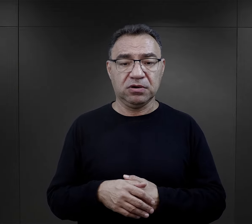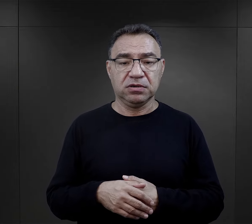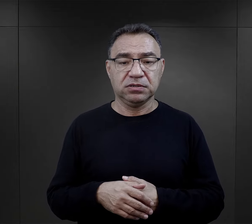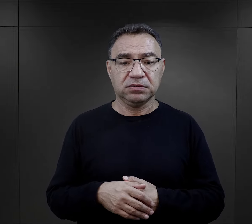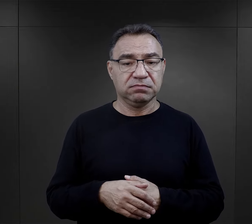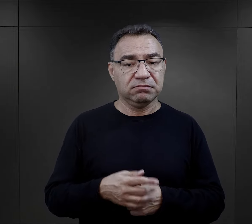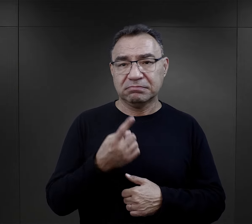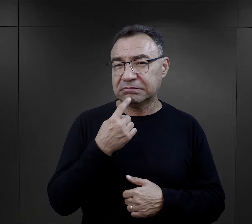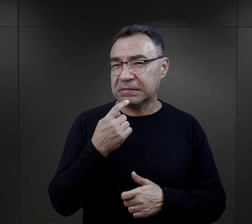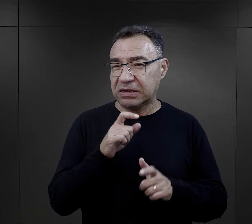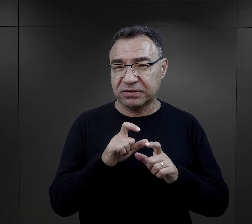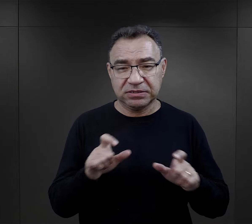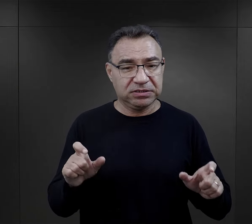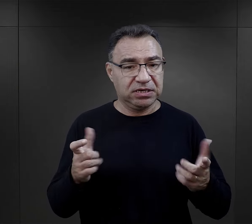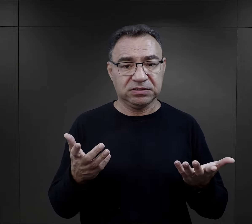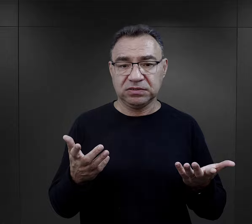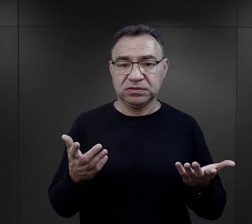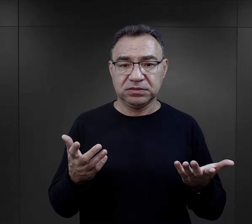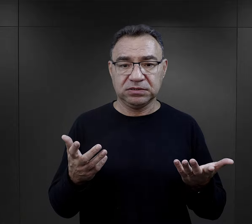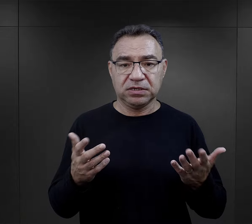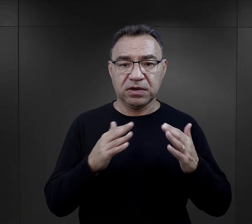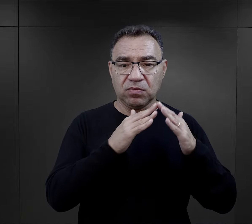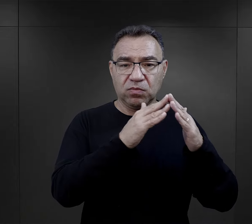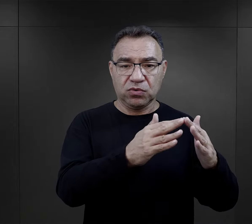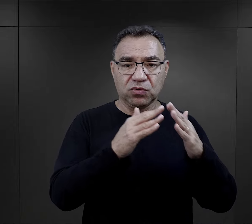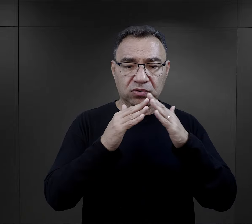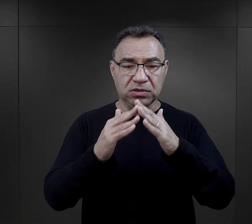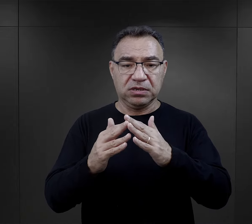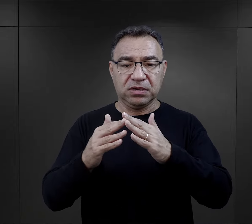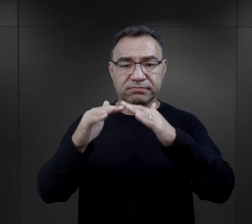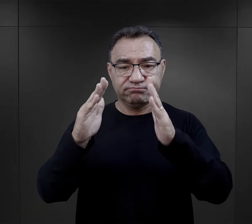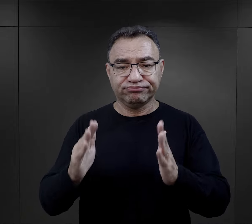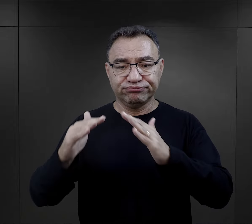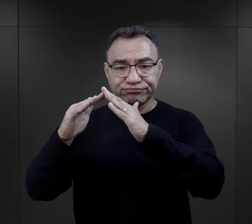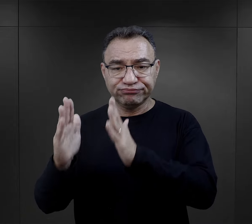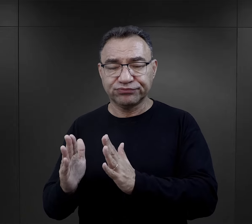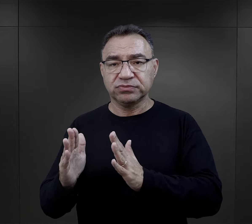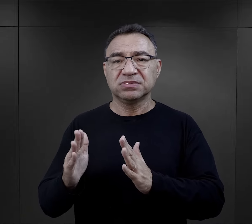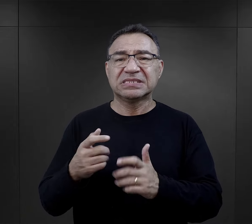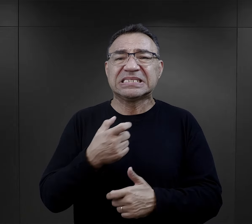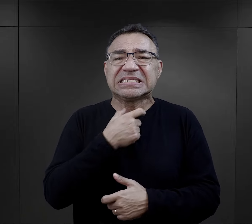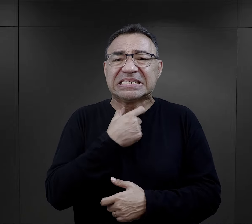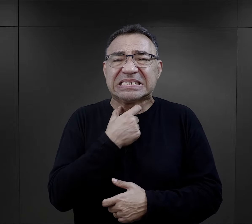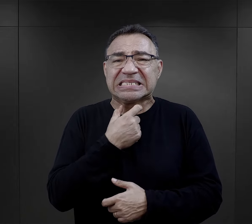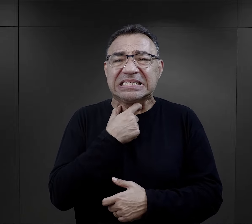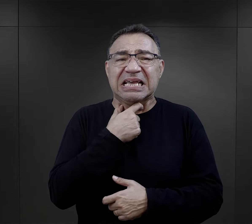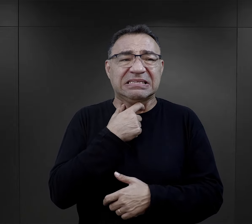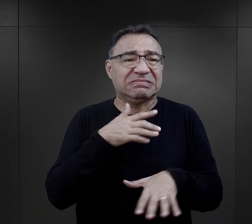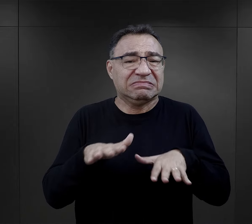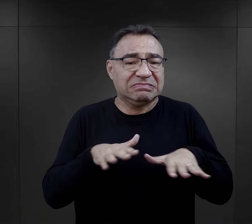przeznaczone było na to bardzo mało czasu. W budynkach czy barakach, które były stłoczone,